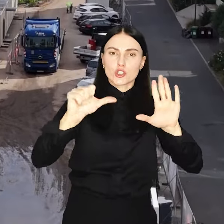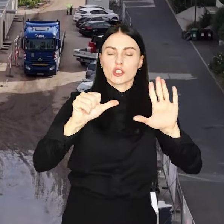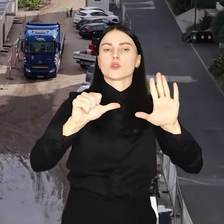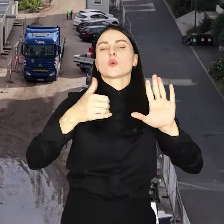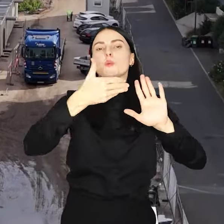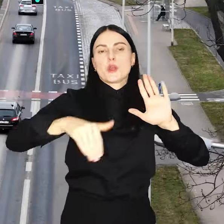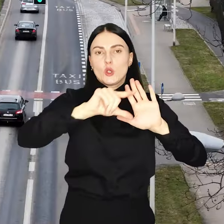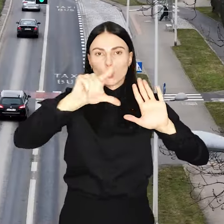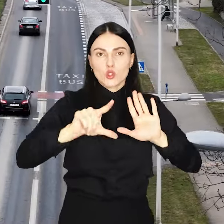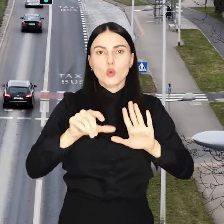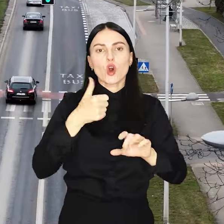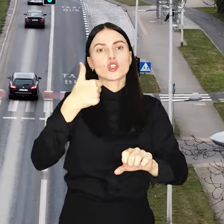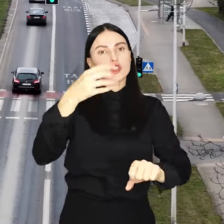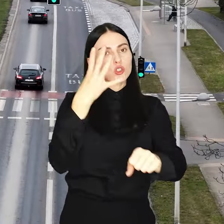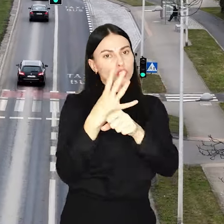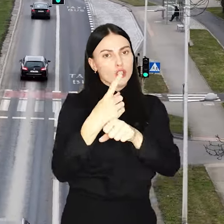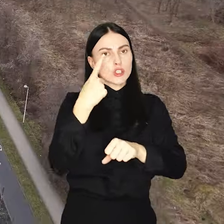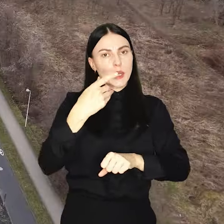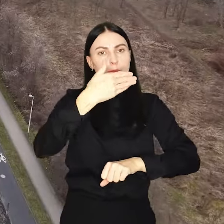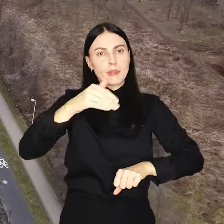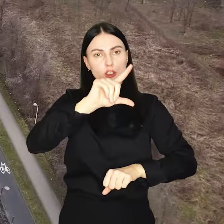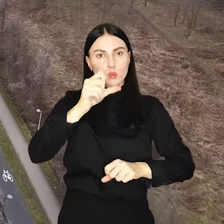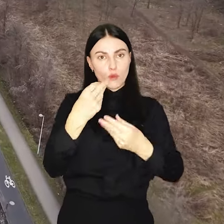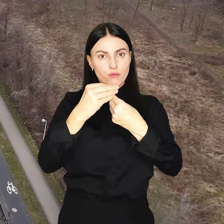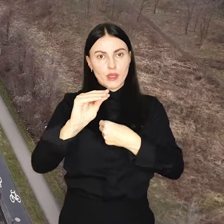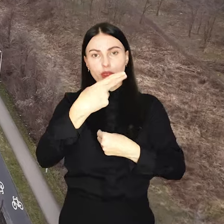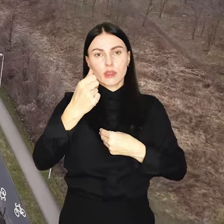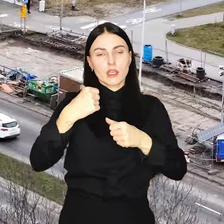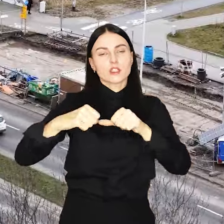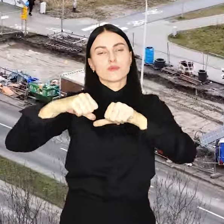To o 141 mln więcej niż rok wcześniej.